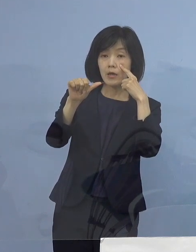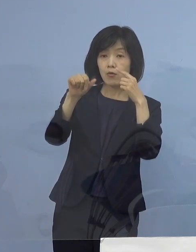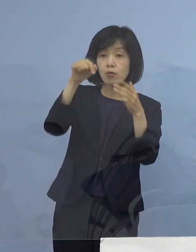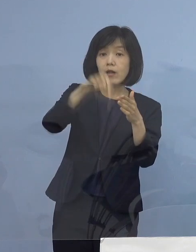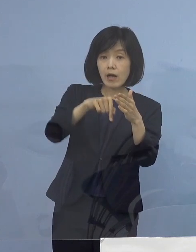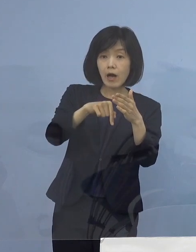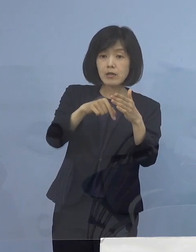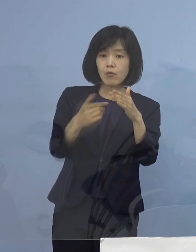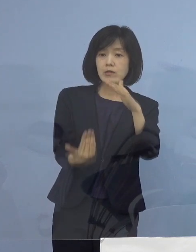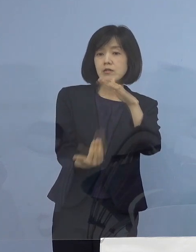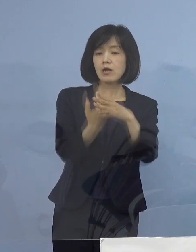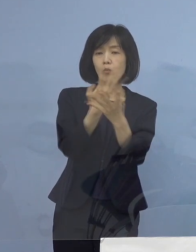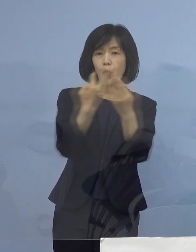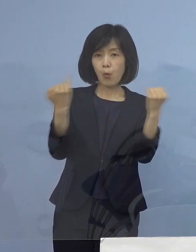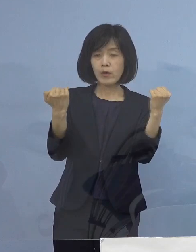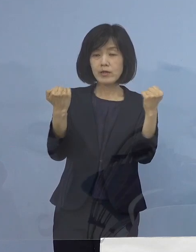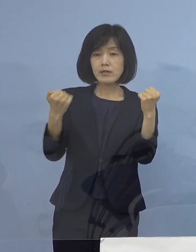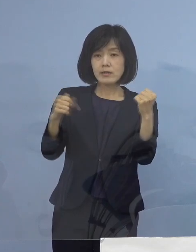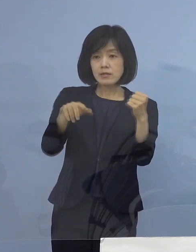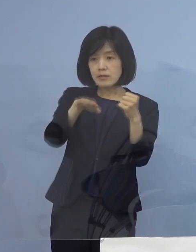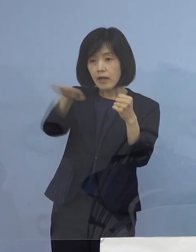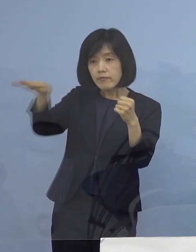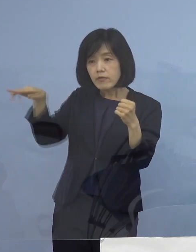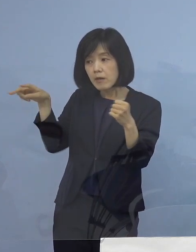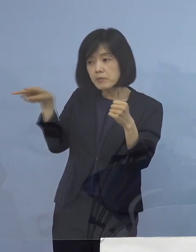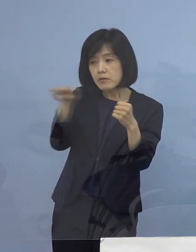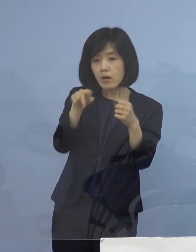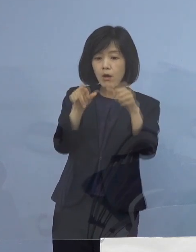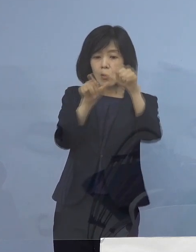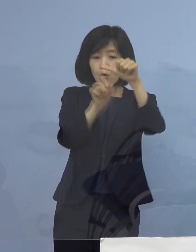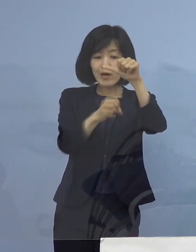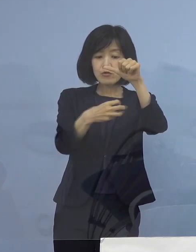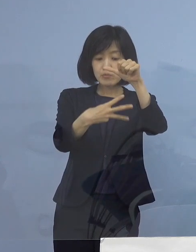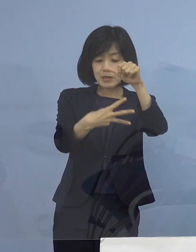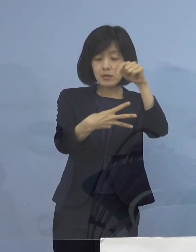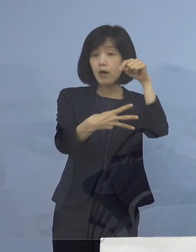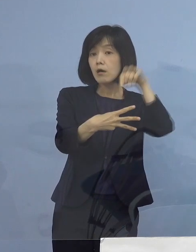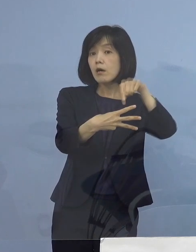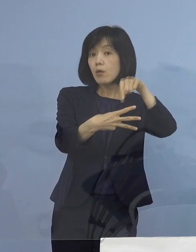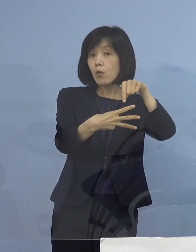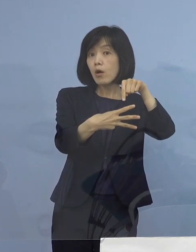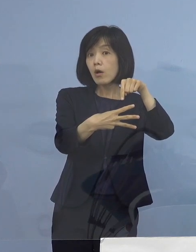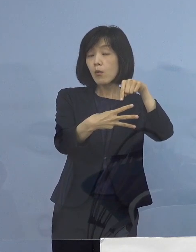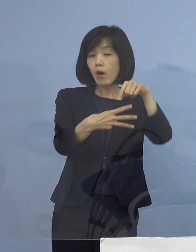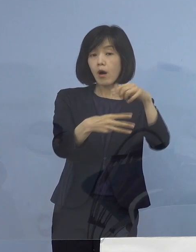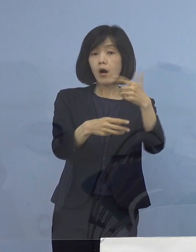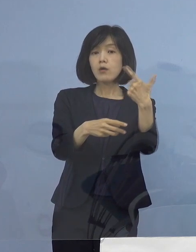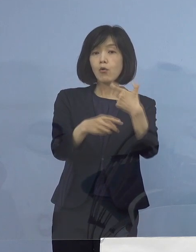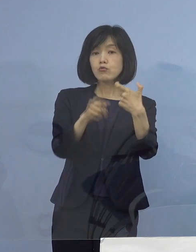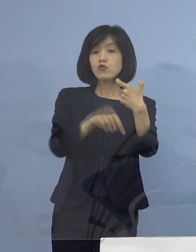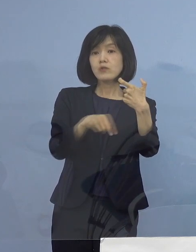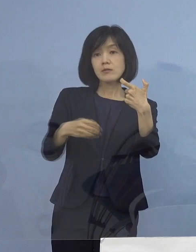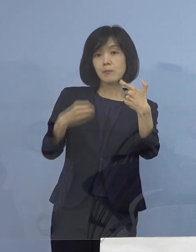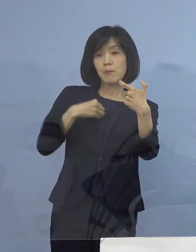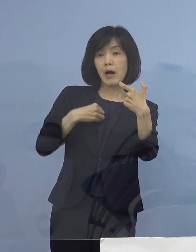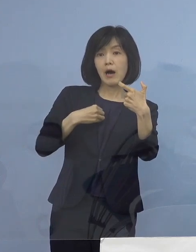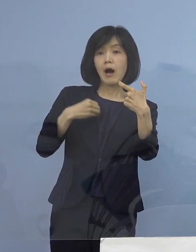そして、全体で見ても5月3日 この時が60（名）過去最高でありましたが